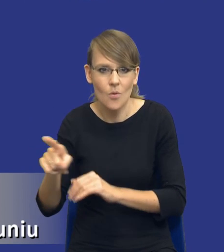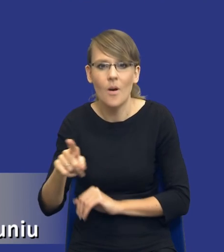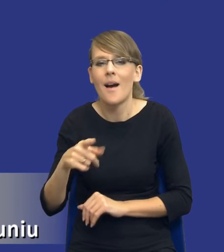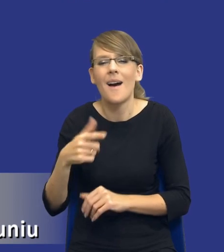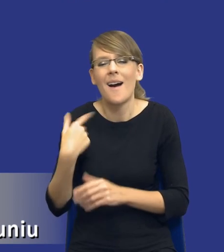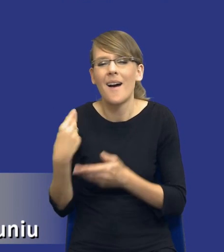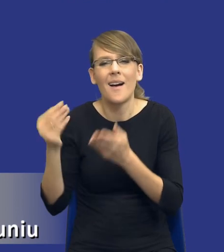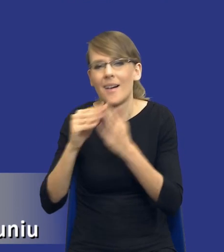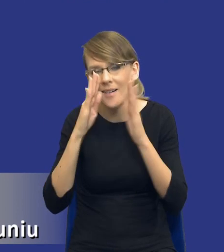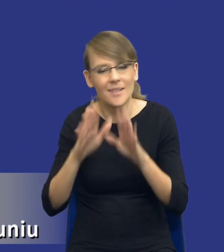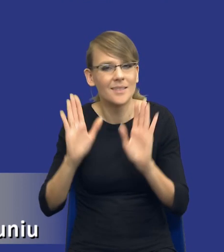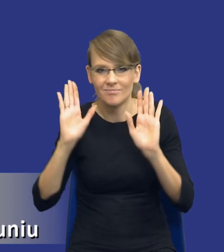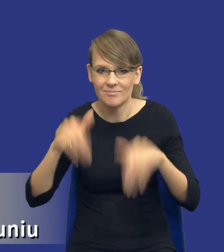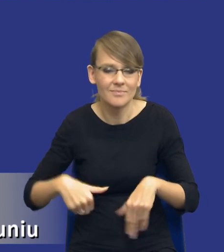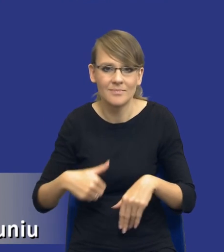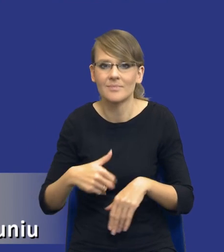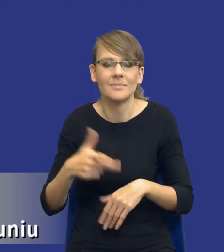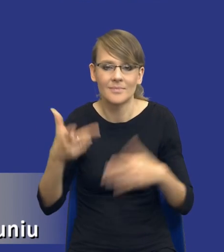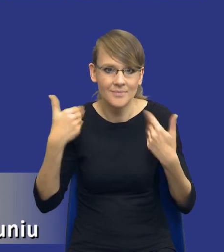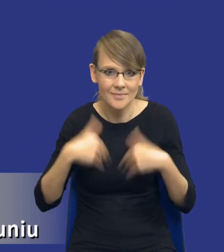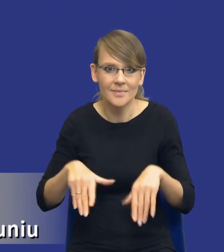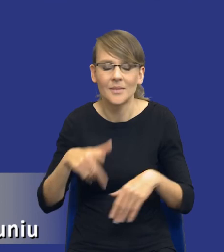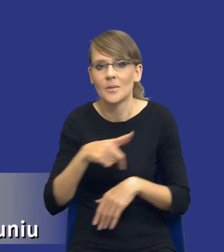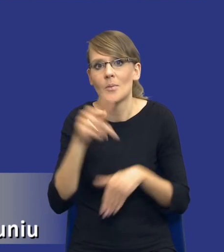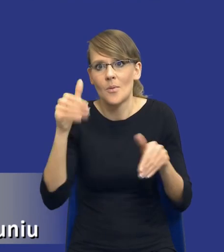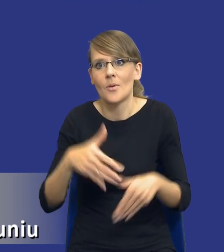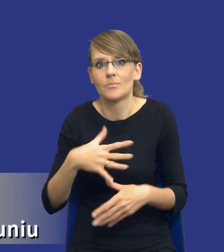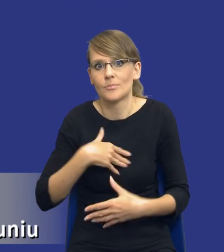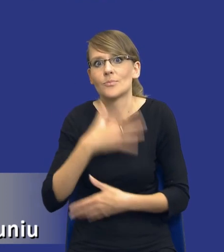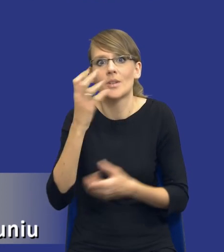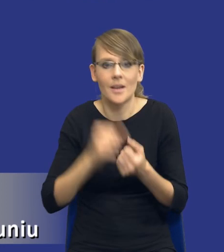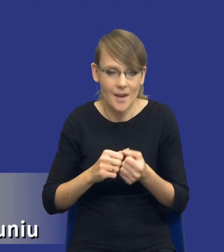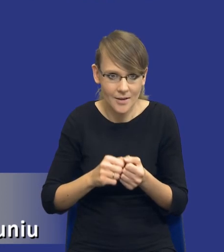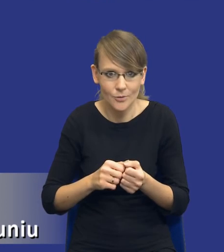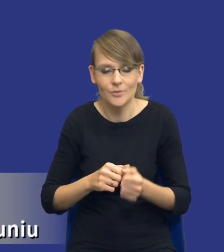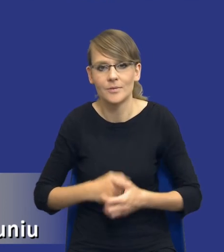Państwo wrzucać na prezentację, żeby nie przerażać Państwa tym zbytnio.